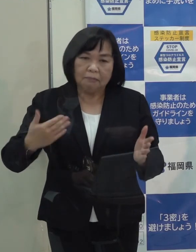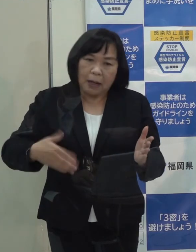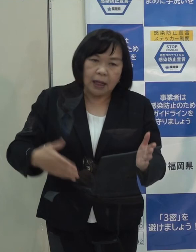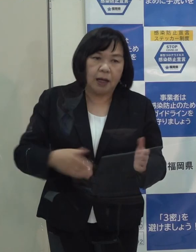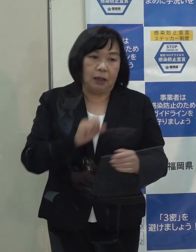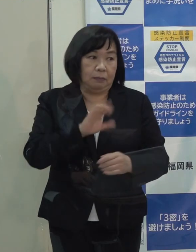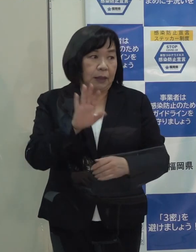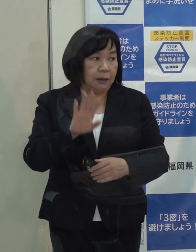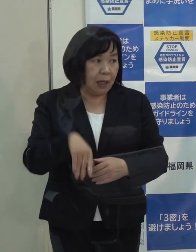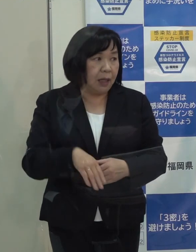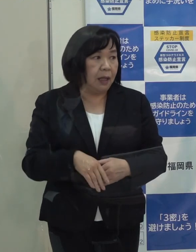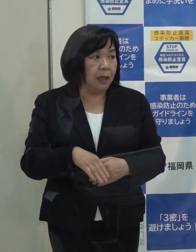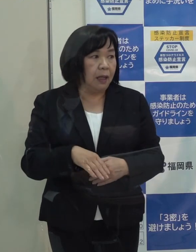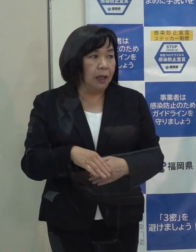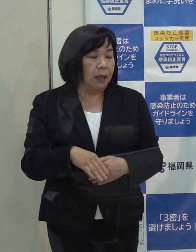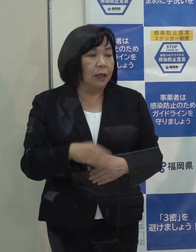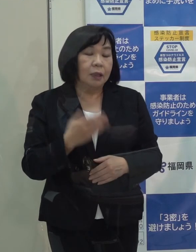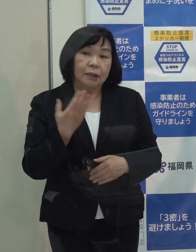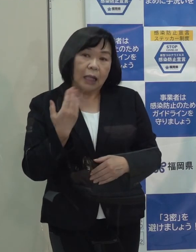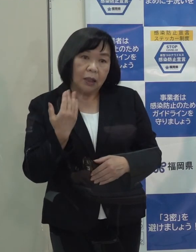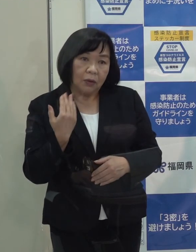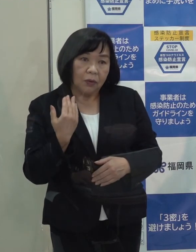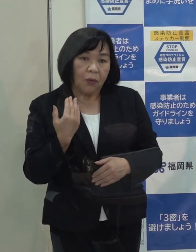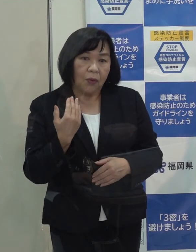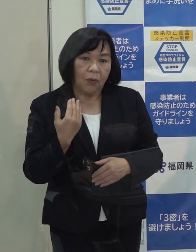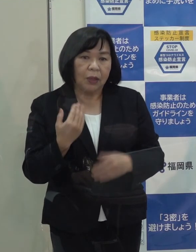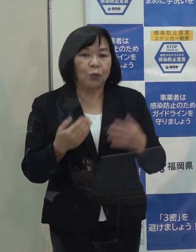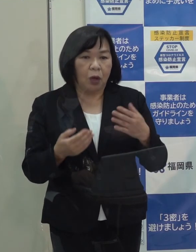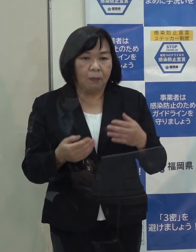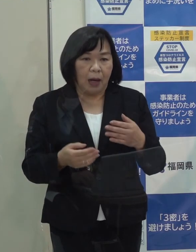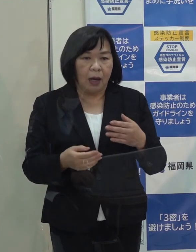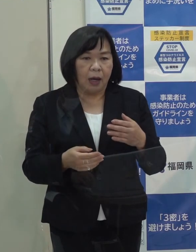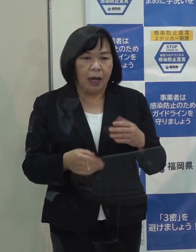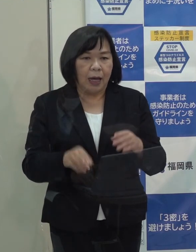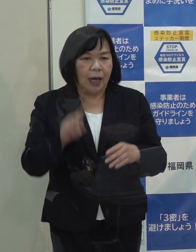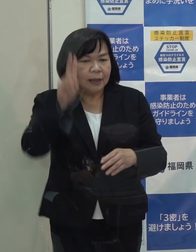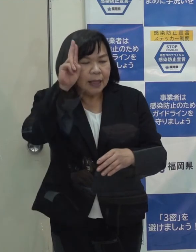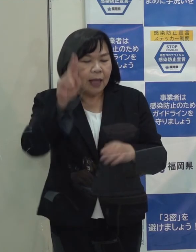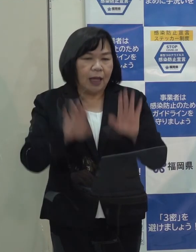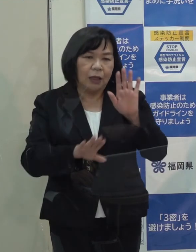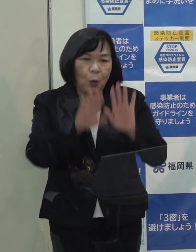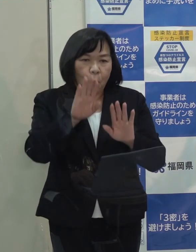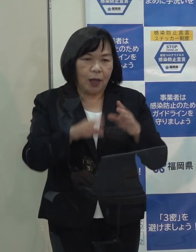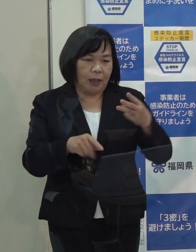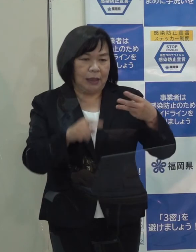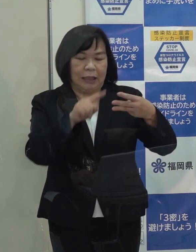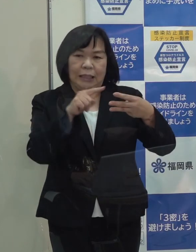この前ぶら下がりでステージⅢになると少し考えるかもしれないというような趣旨のことをおっしゃってましたが